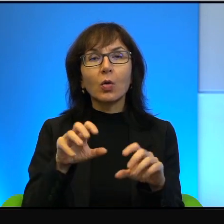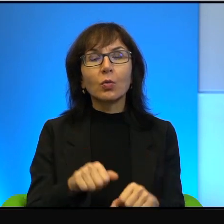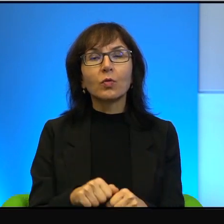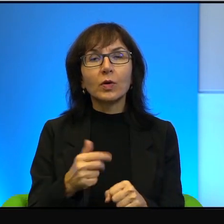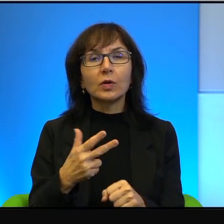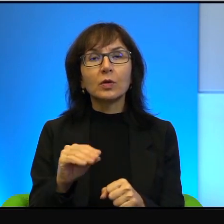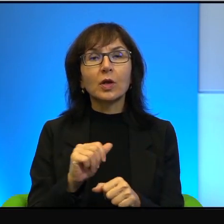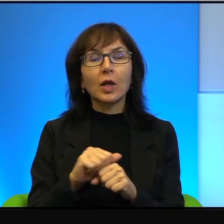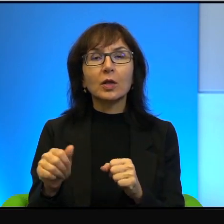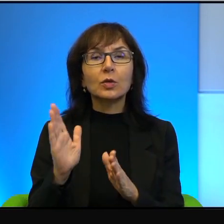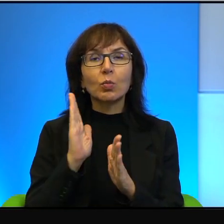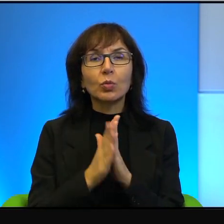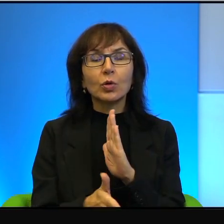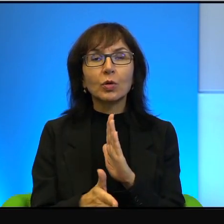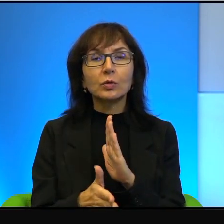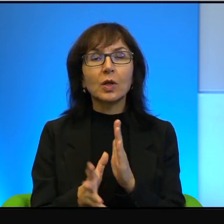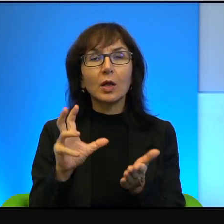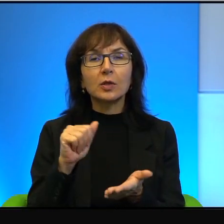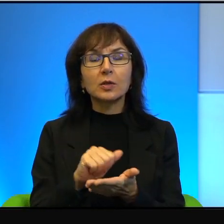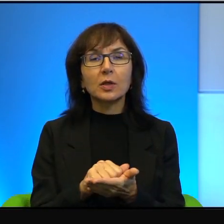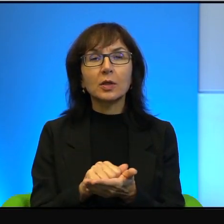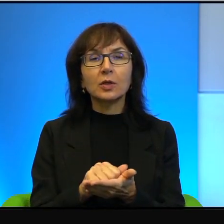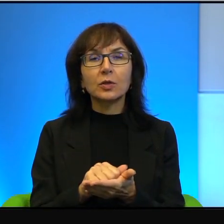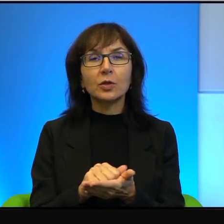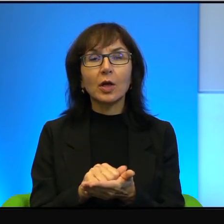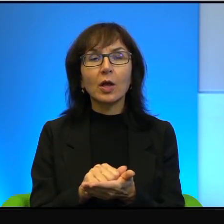takie bardzo proste zajęcie i niewątpliwie wymaga niewiarygodnej